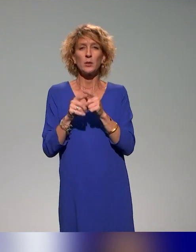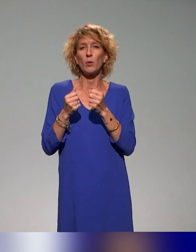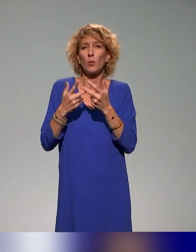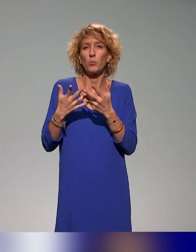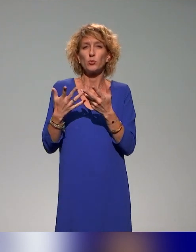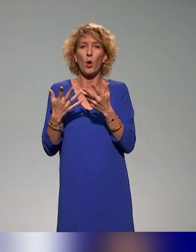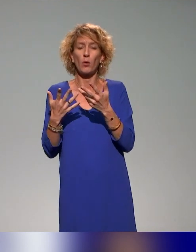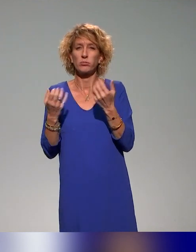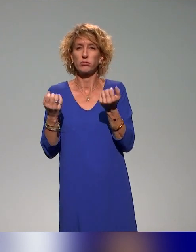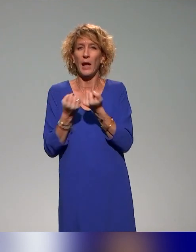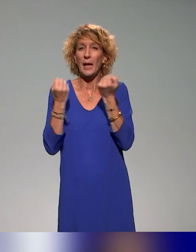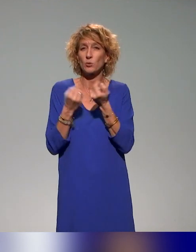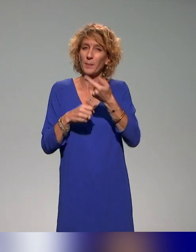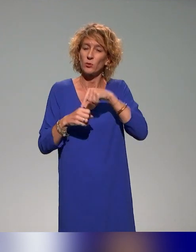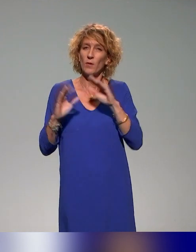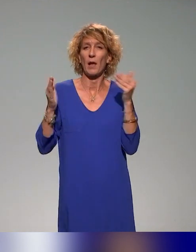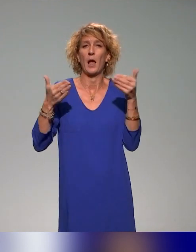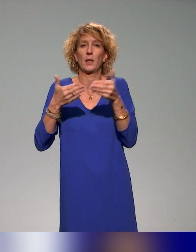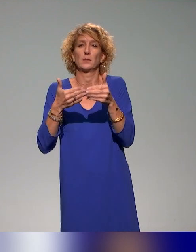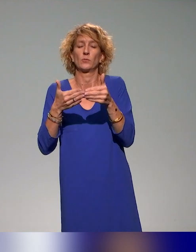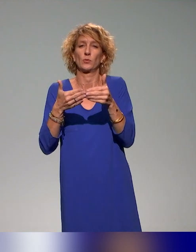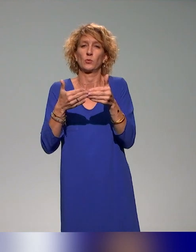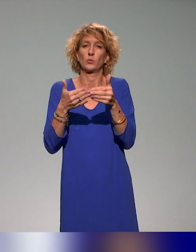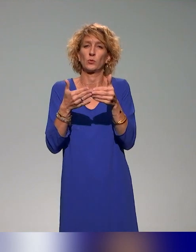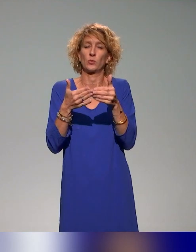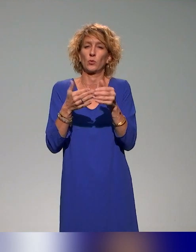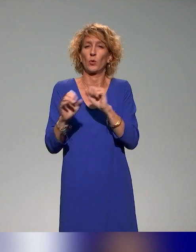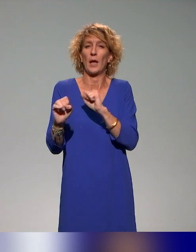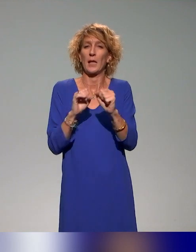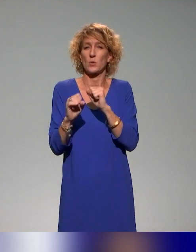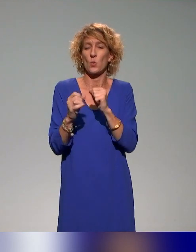On va faire un focus sur une des actions qui est l'action que l'on